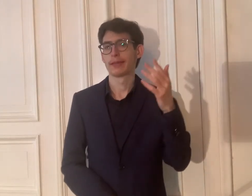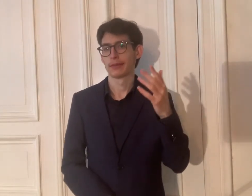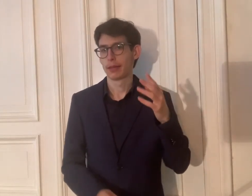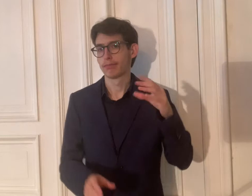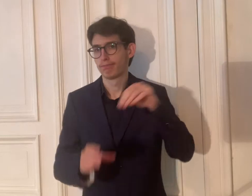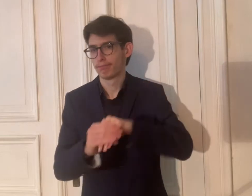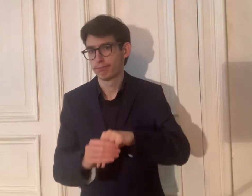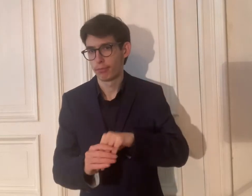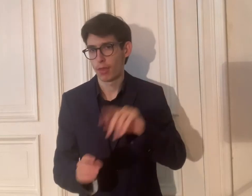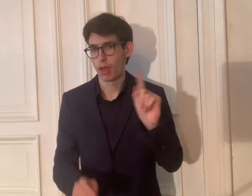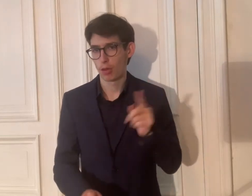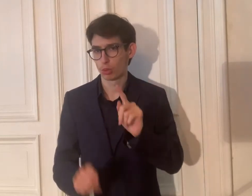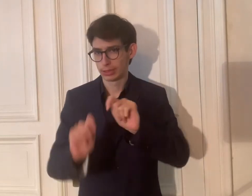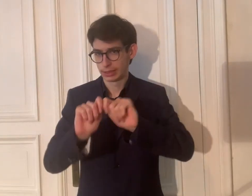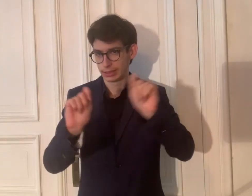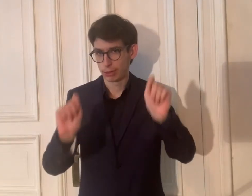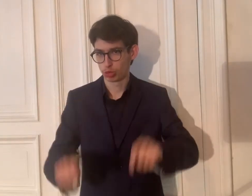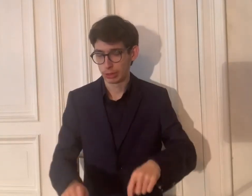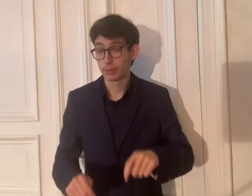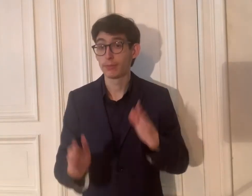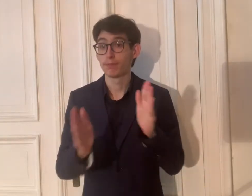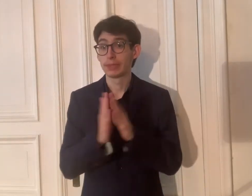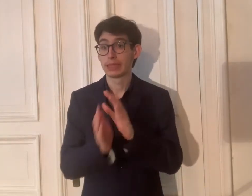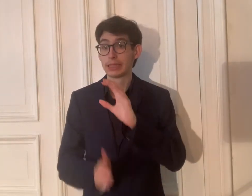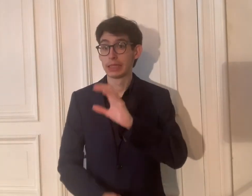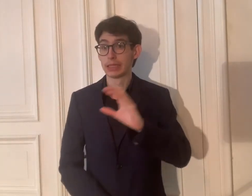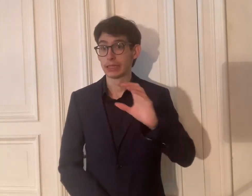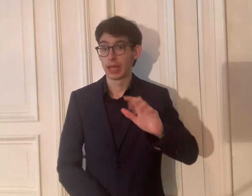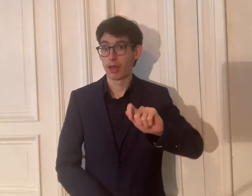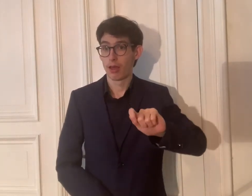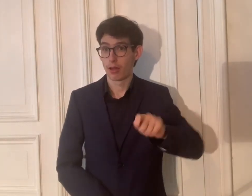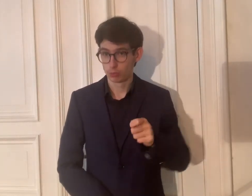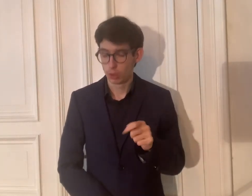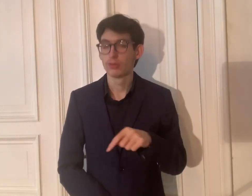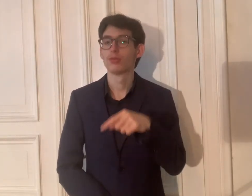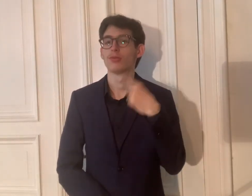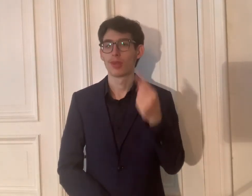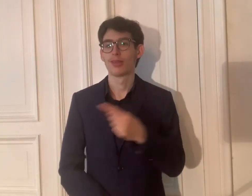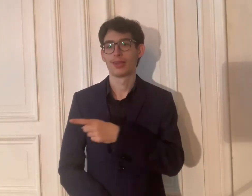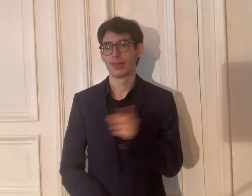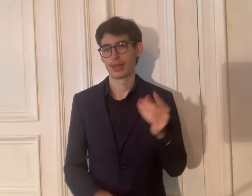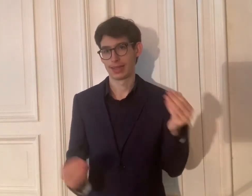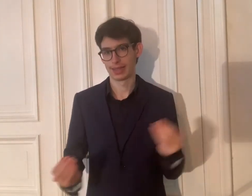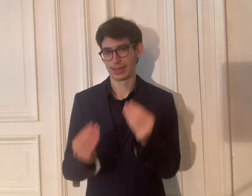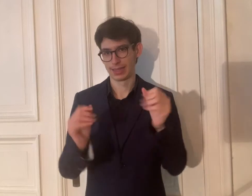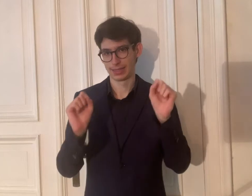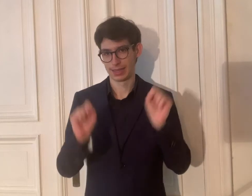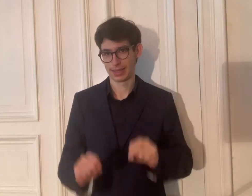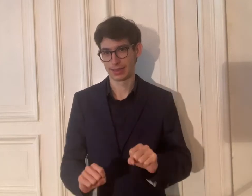Später mit dem Transkript. Bitte CC einschalten, damit ihr barrierefrei genießen könnt.